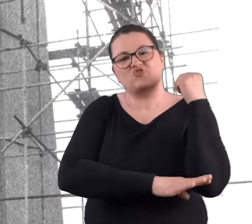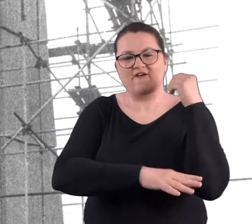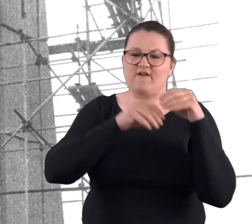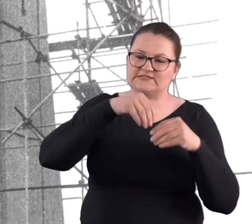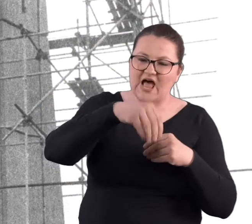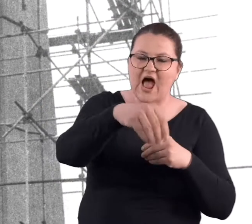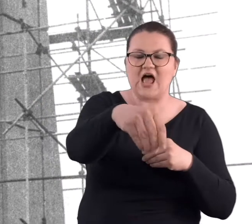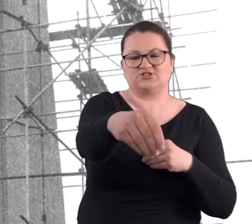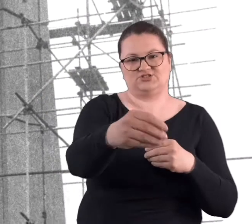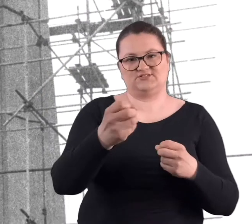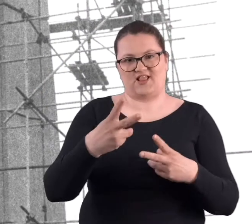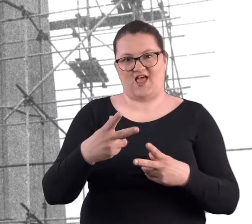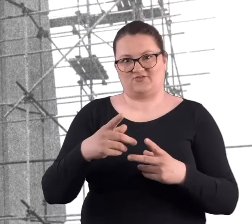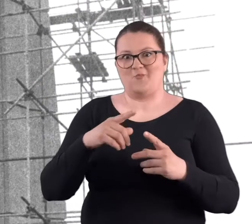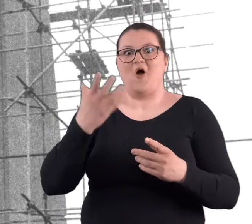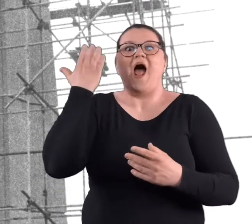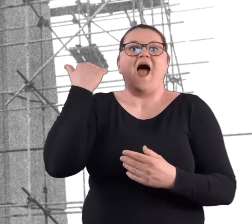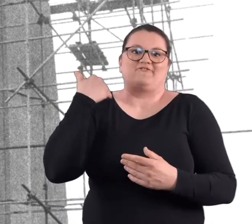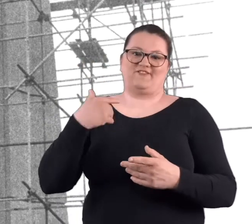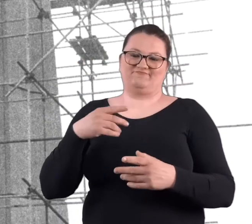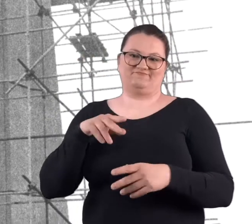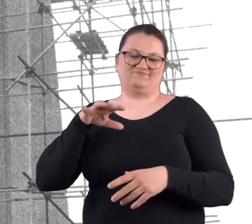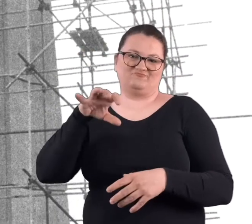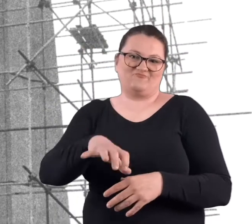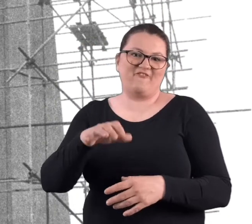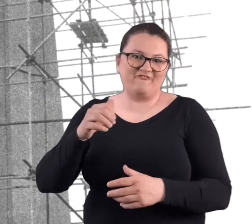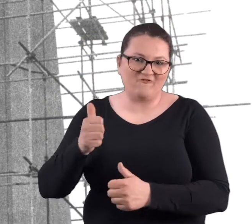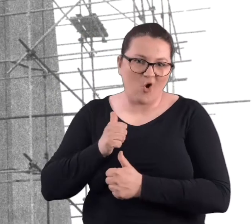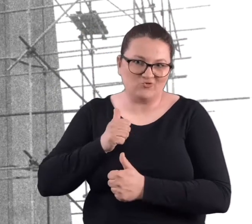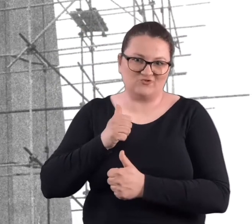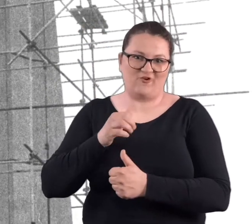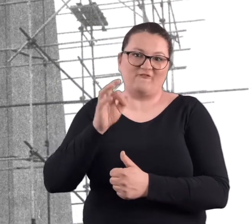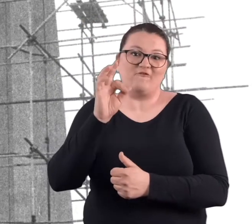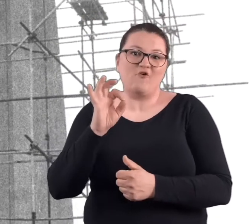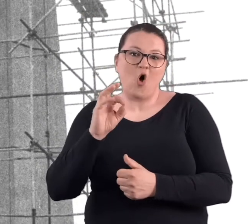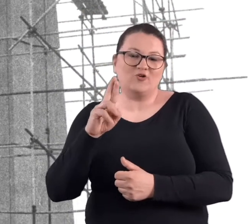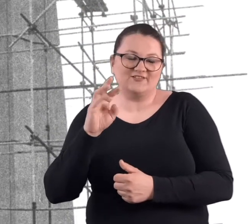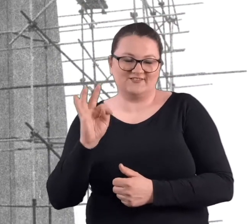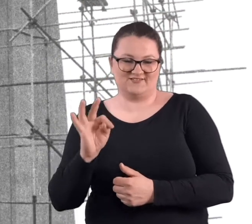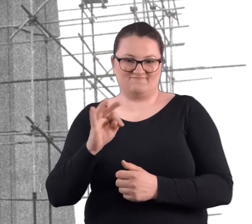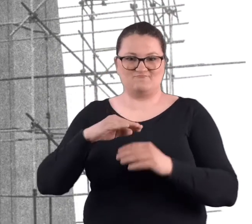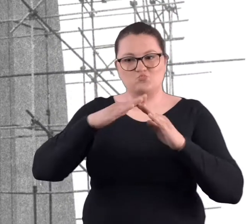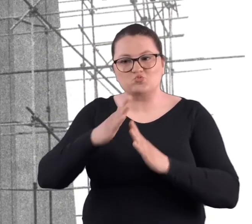No bo to była fortyfikacja, różne przecież budowle